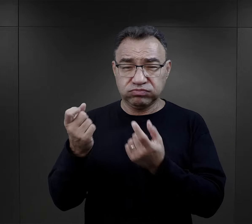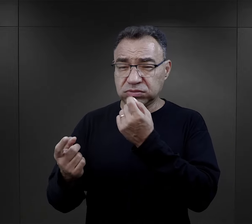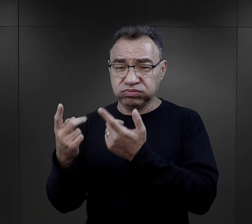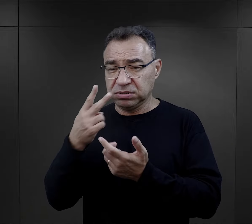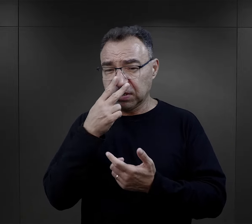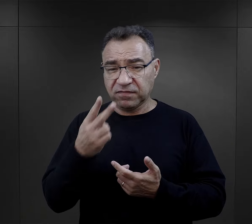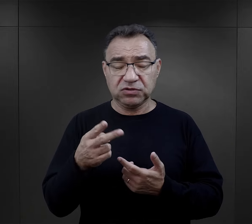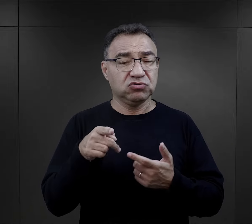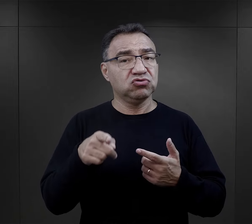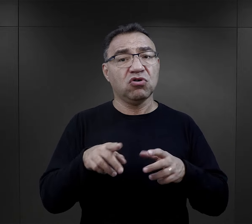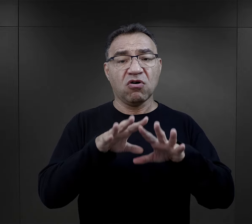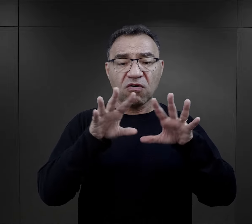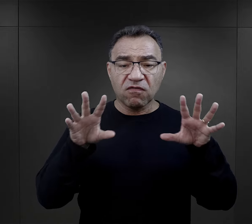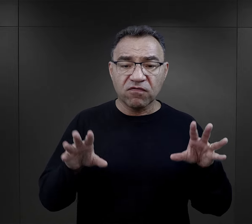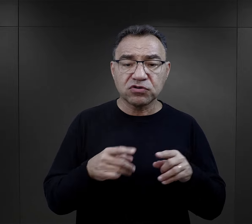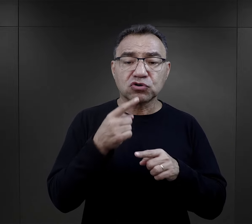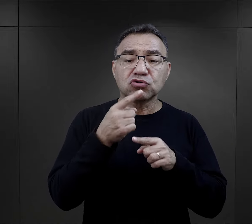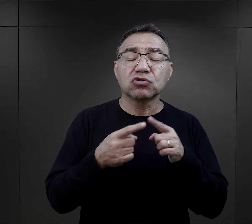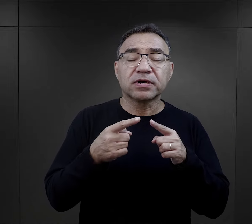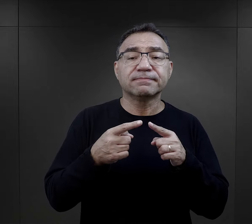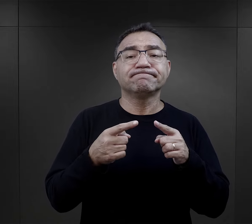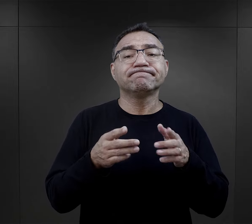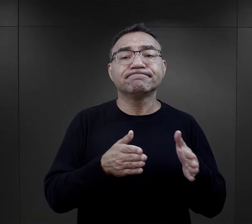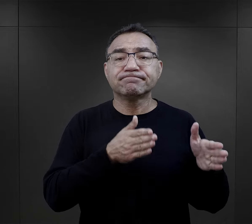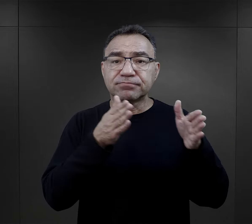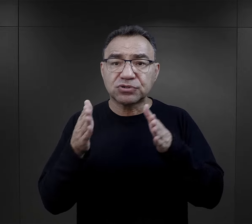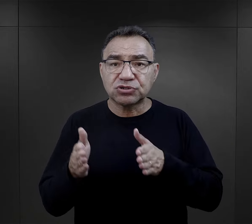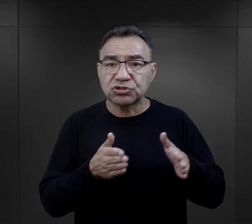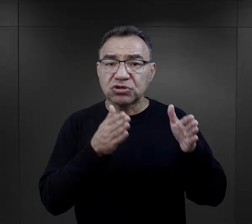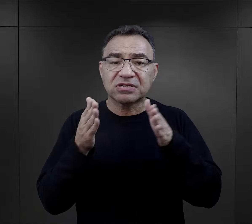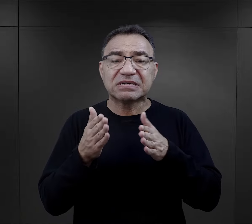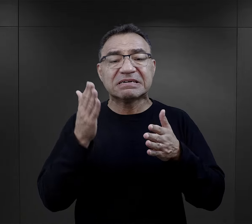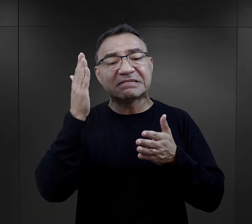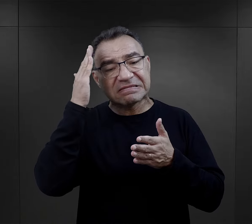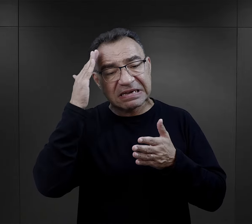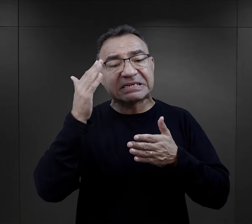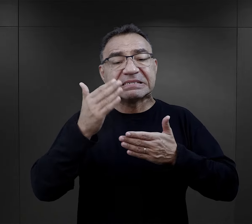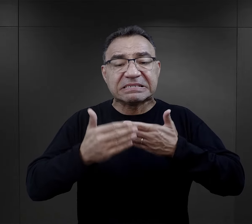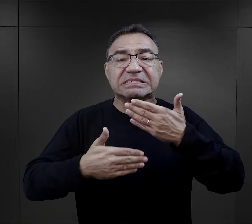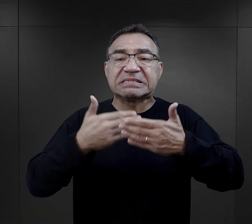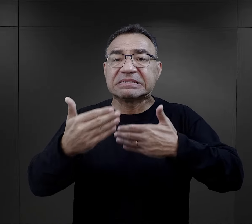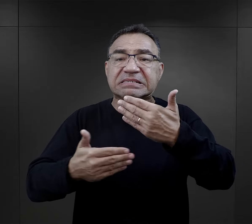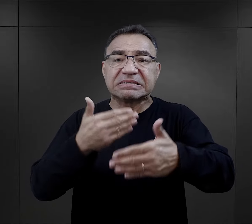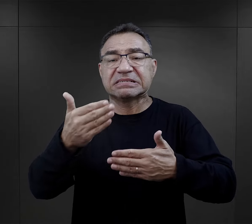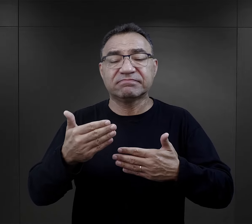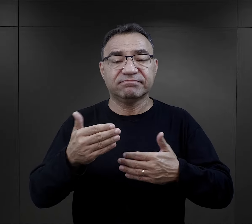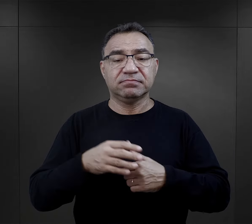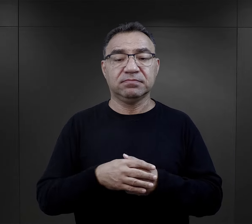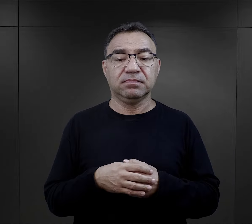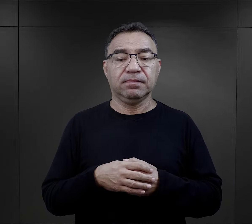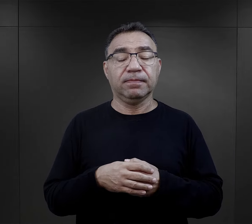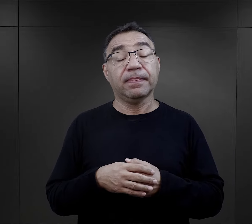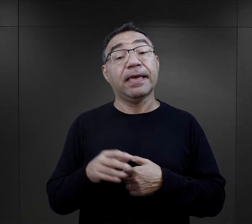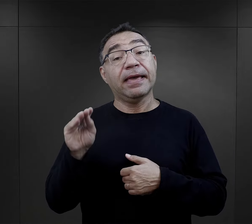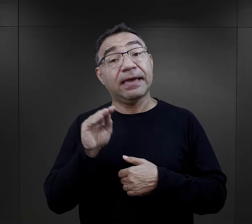To też troszeczkę ich przygotowywało do tego, co miało się wydarzyć. Jeszcze inaczej